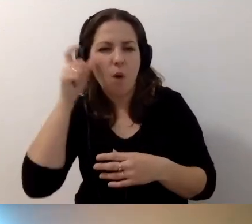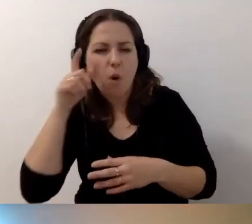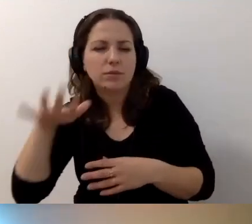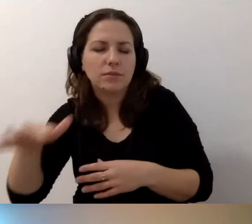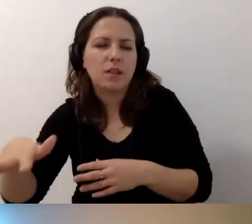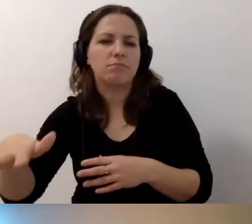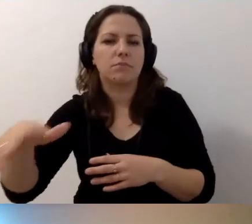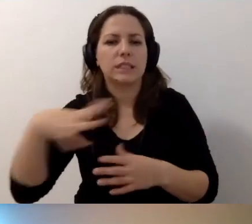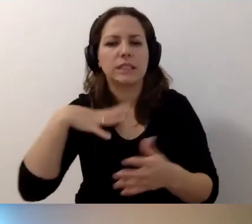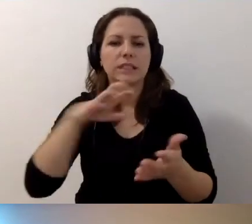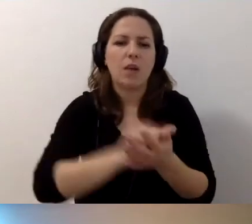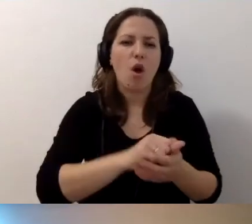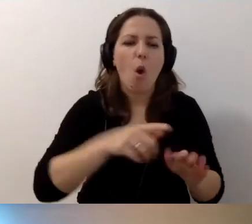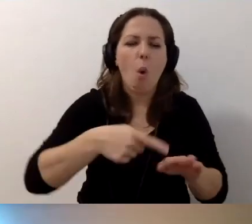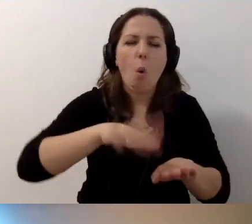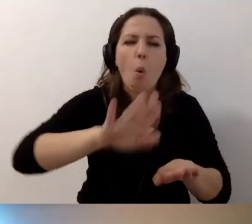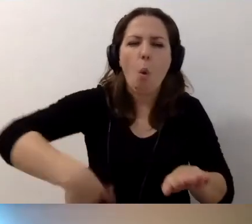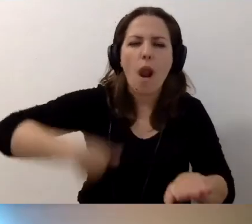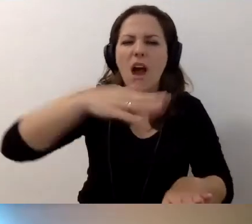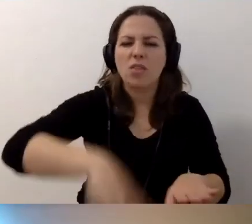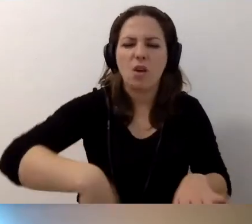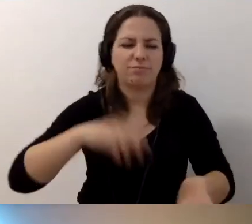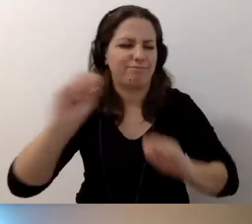Potem zajęłam się hulajnogami, które leżą porozrzucane.